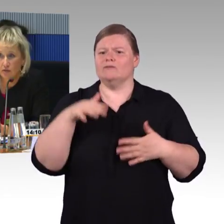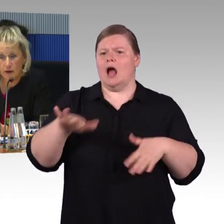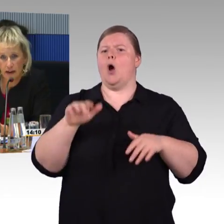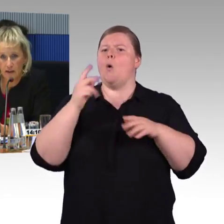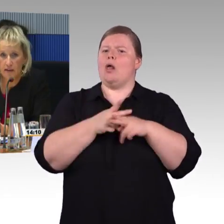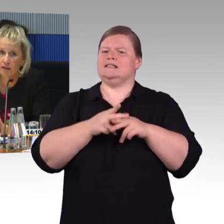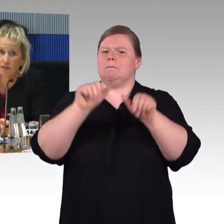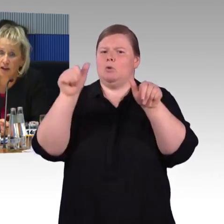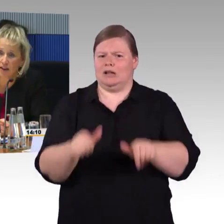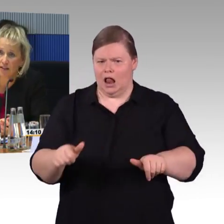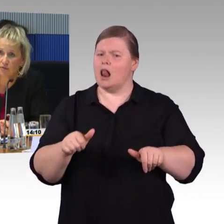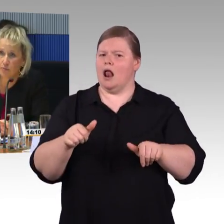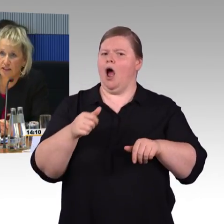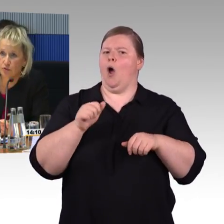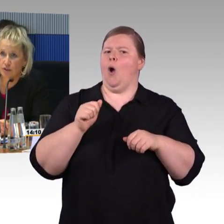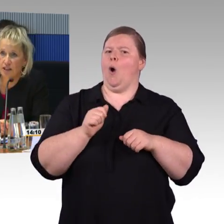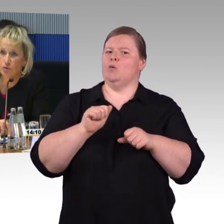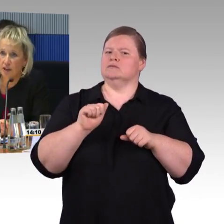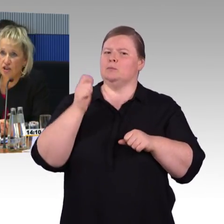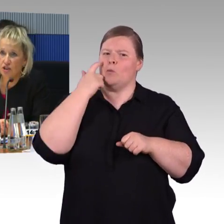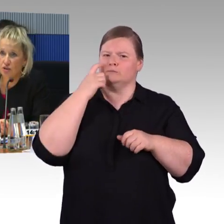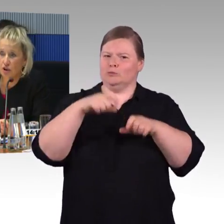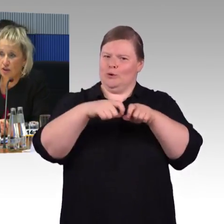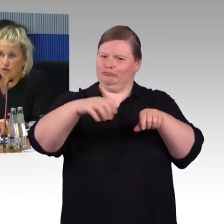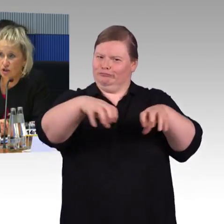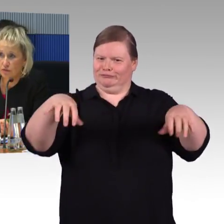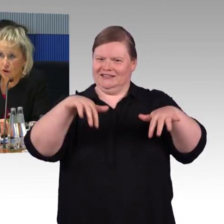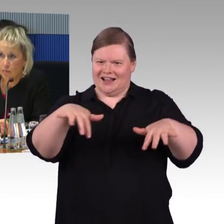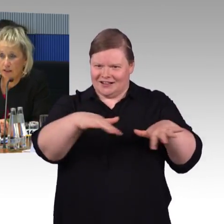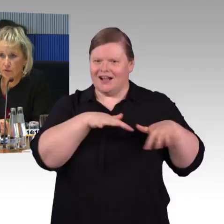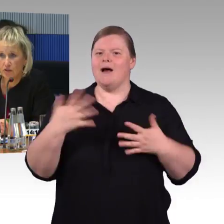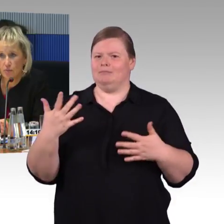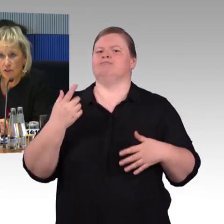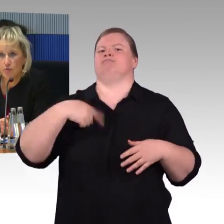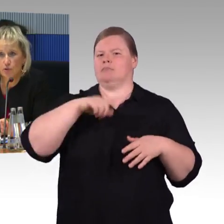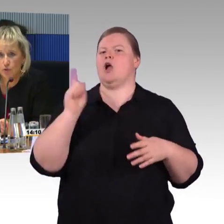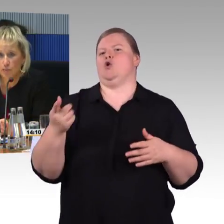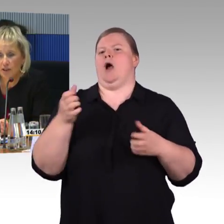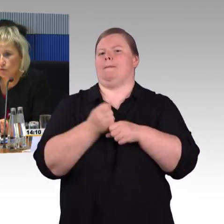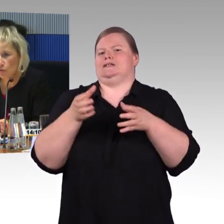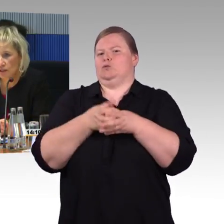wo man alle Fahrgastinformationen entsprechend dort auch in Schriftform hat, sodass auch Menschen mit Hörbehinderungen